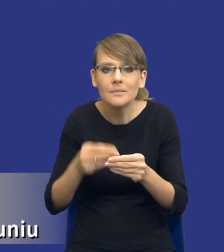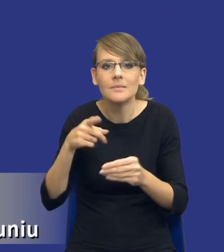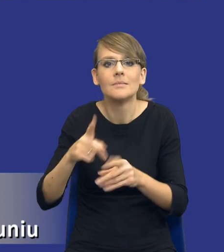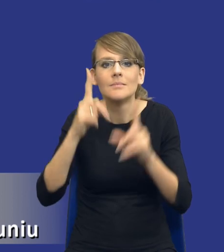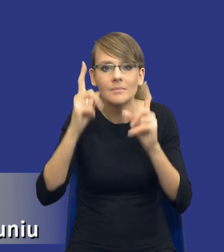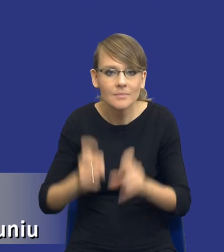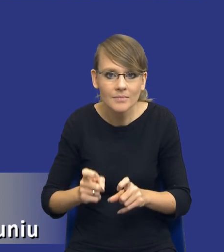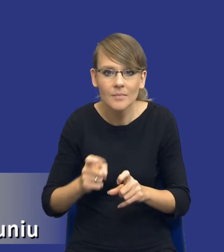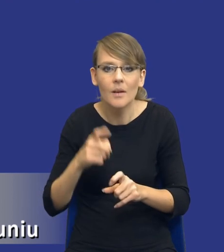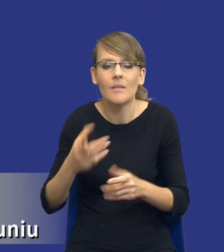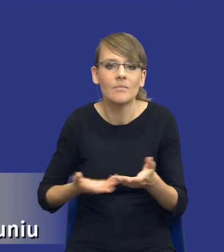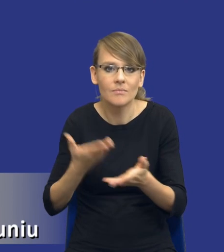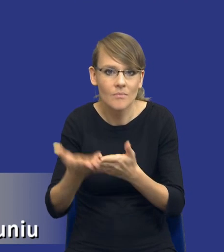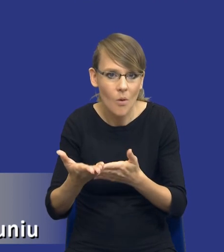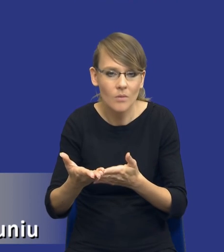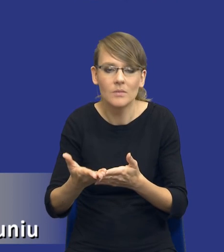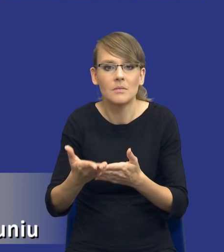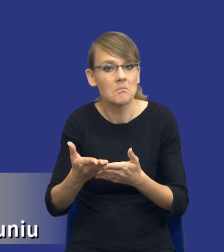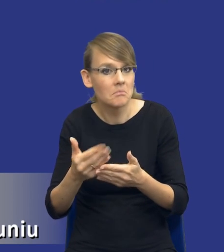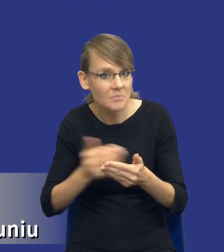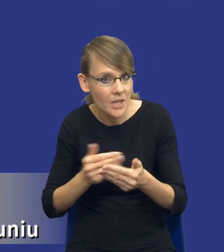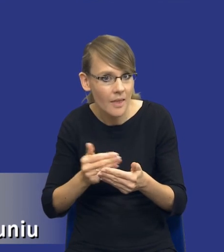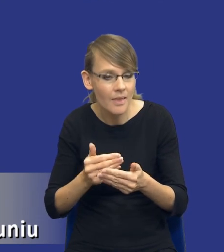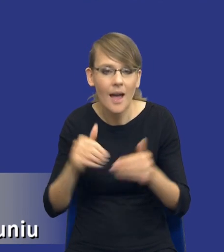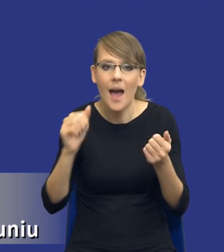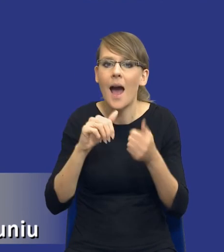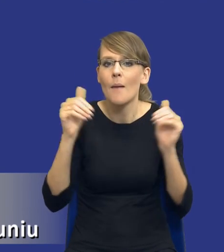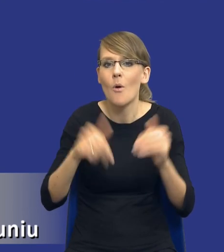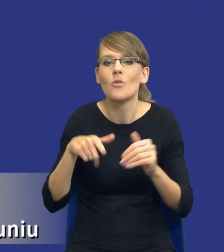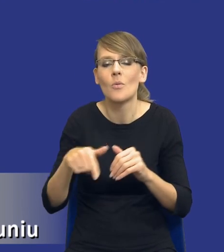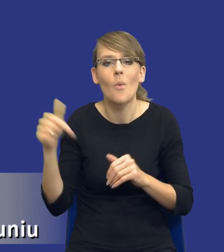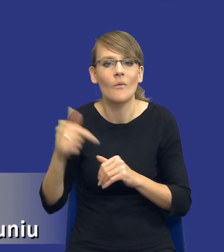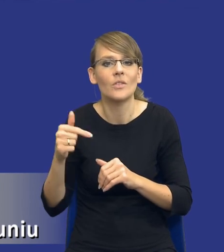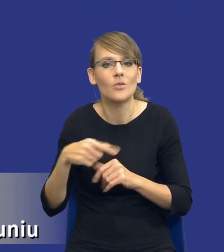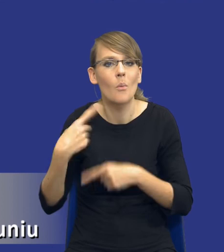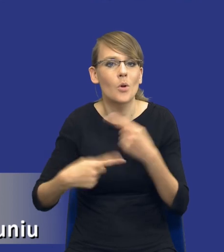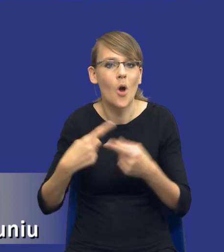A może powinien być to jakiś proces, taki trwały, tak, który będzie się po prostu